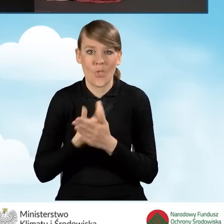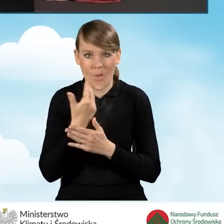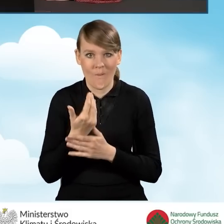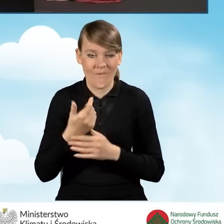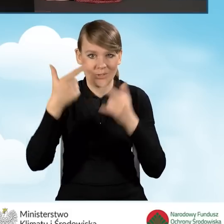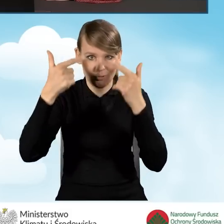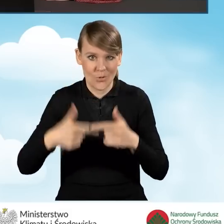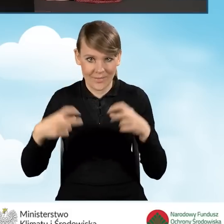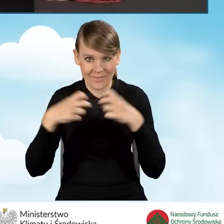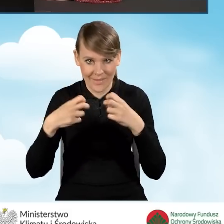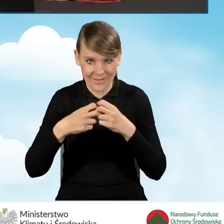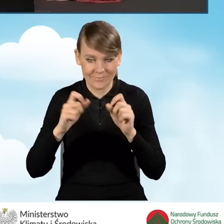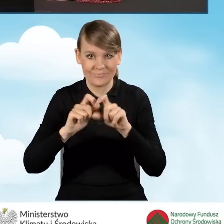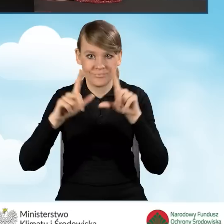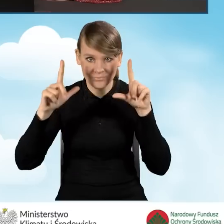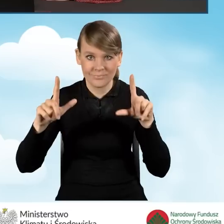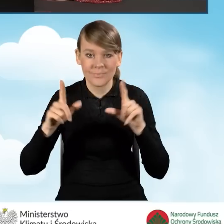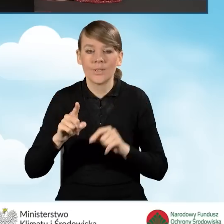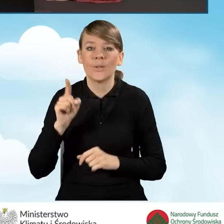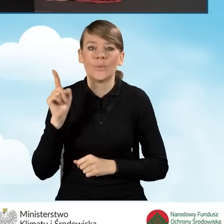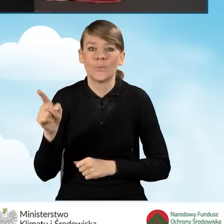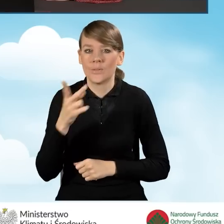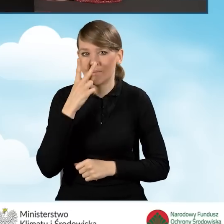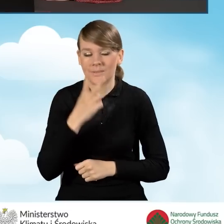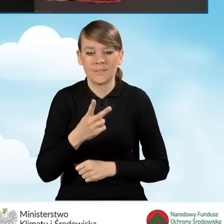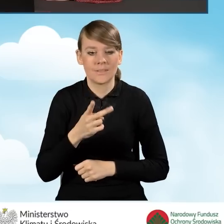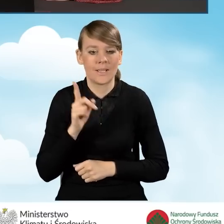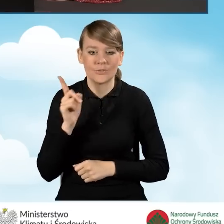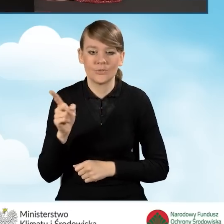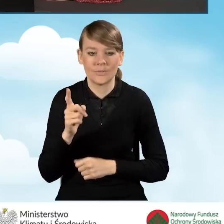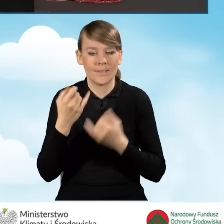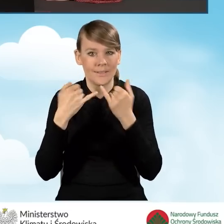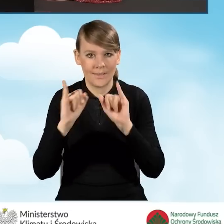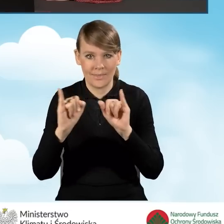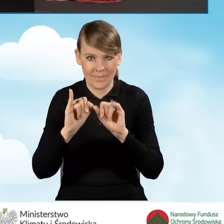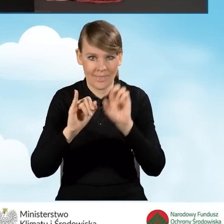W tej chwili wyświetla nam się zupełnie inny zestaw ikon na górze.